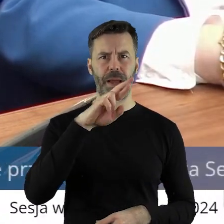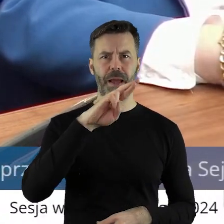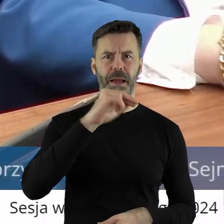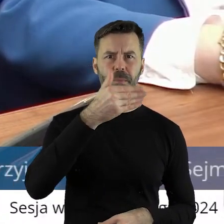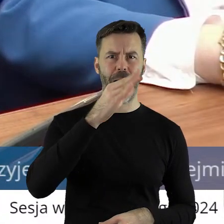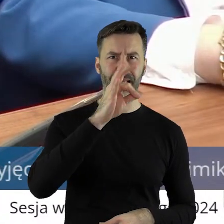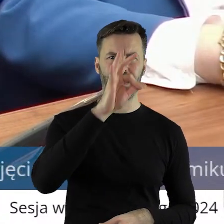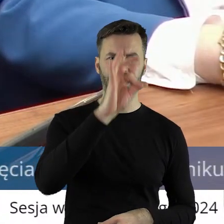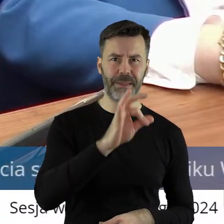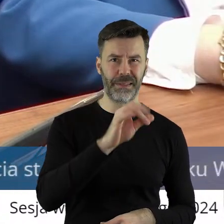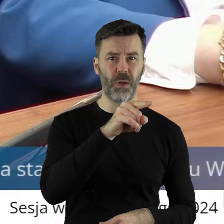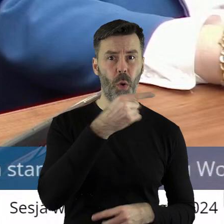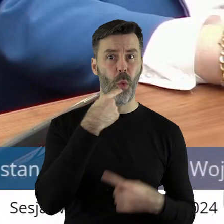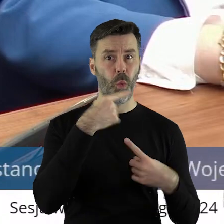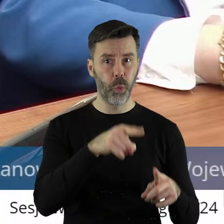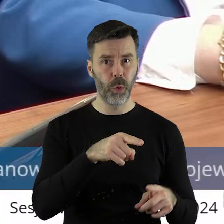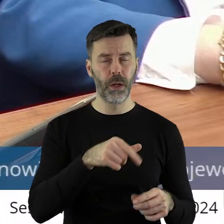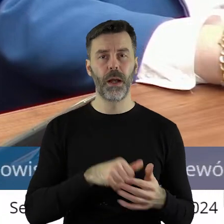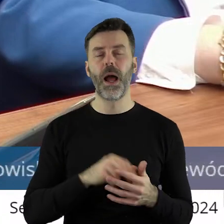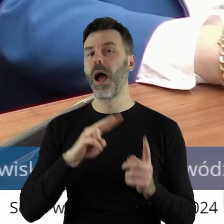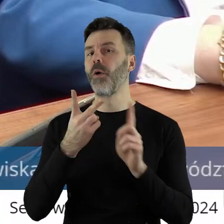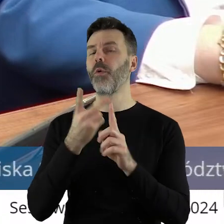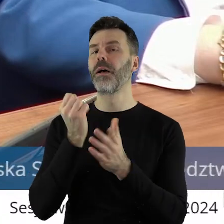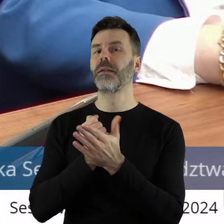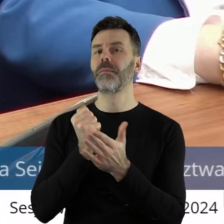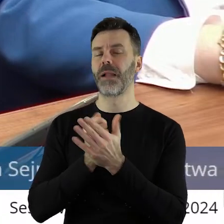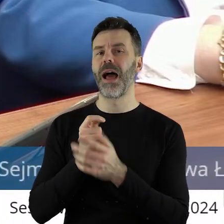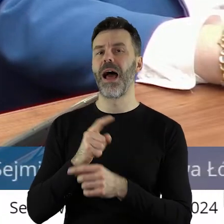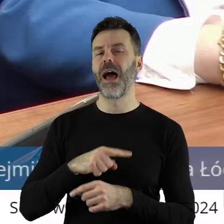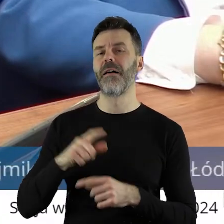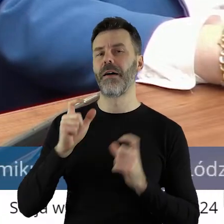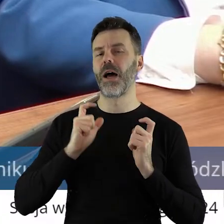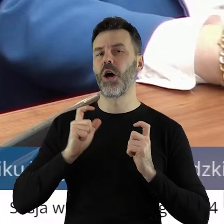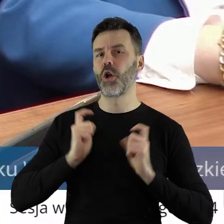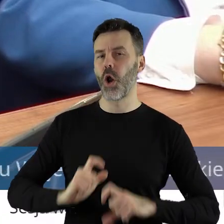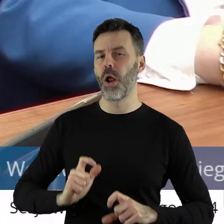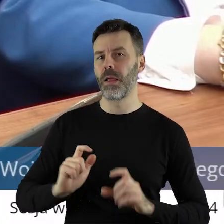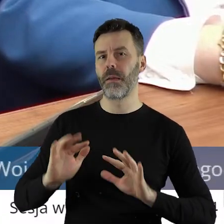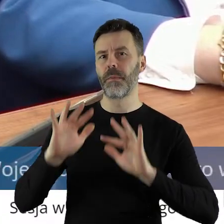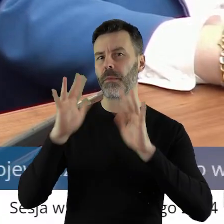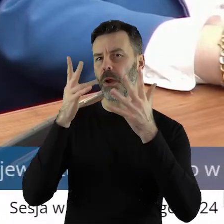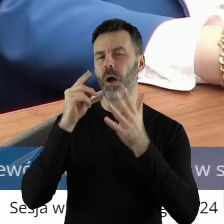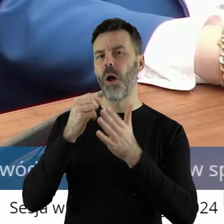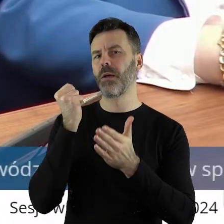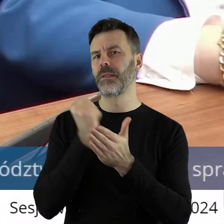Także druga rzecz, o którą rolnicy protestują i tu popieramy ich, to jest sprawa embarga